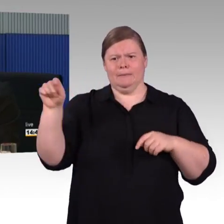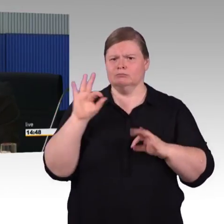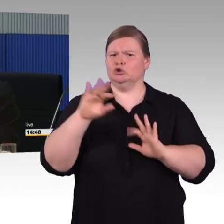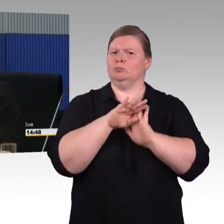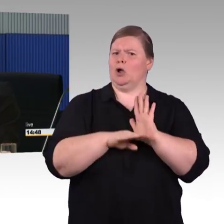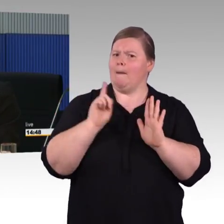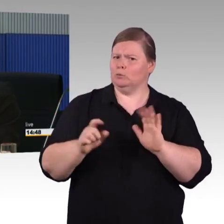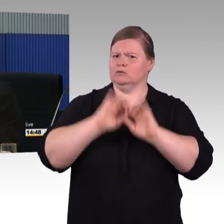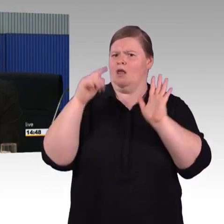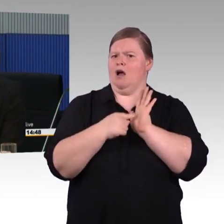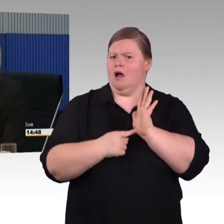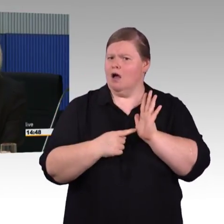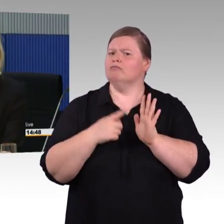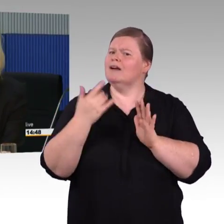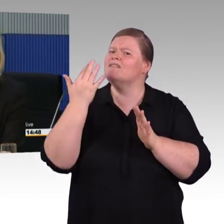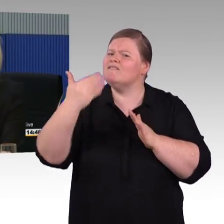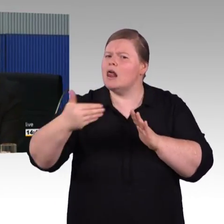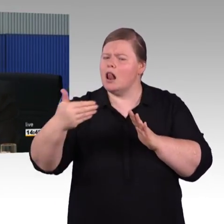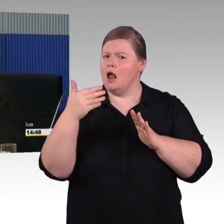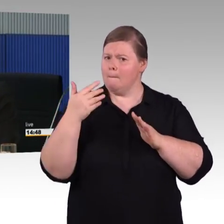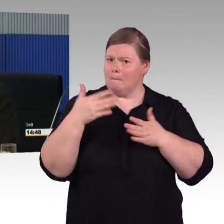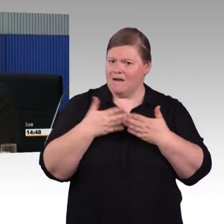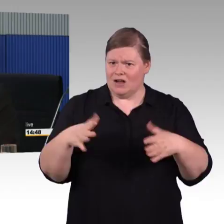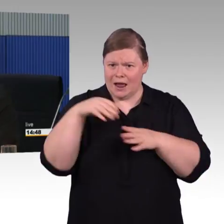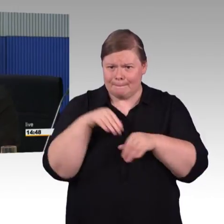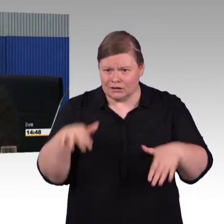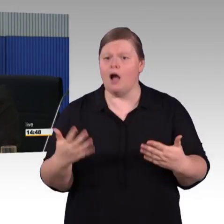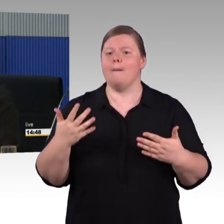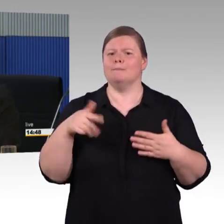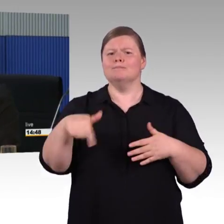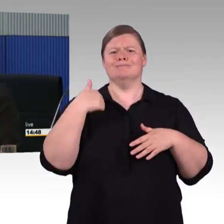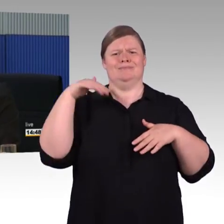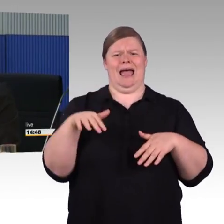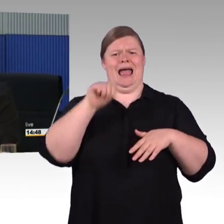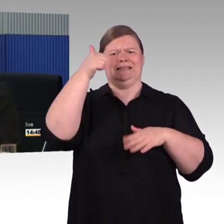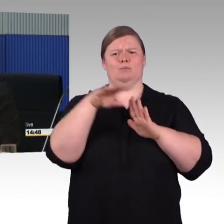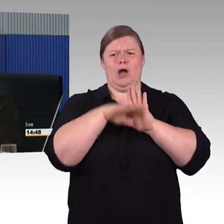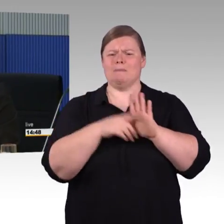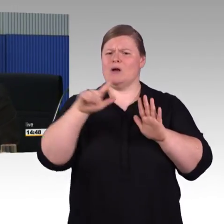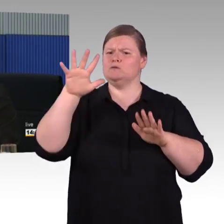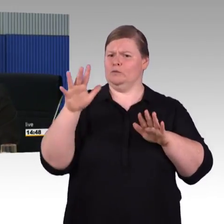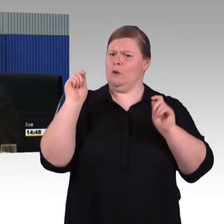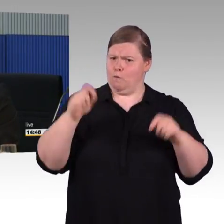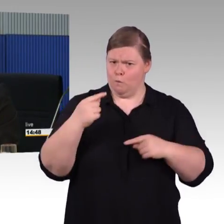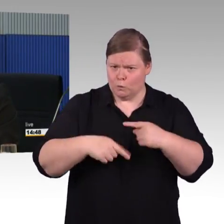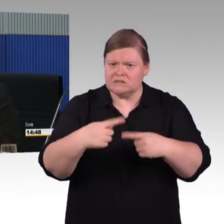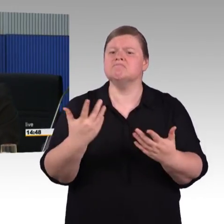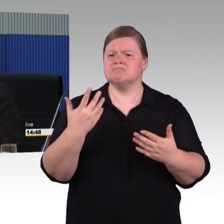Das war beim dritten Programm beispielsweise drei Runden, wo wir gemeinsam über die Themen sprechen. Im ersten Programm wurde ehemals vereinbart,